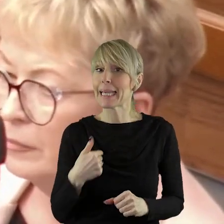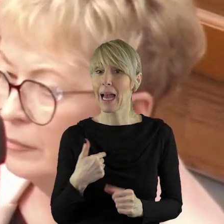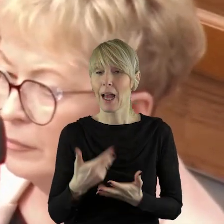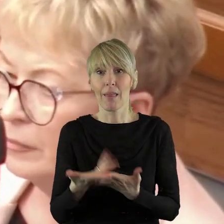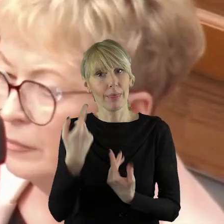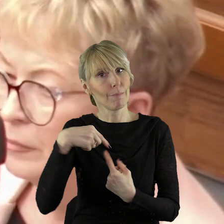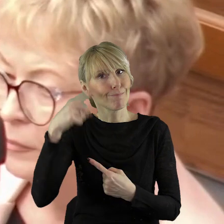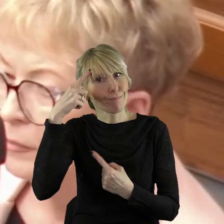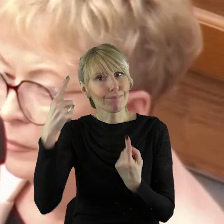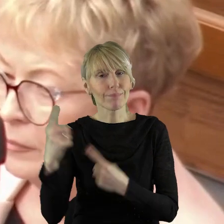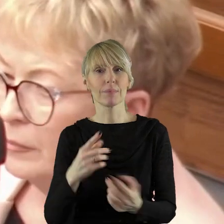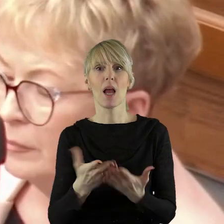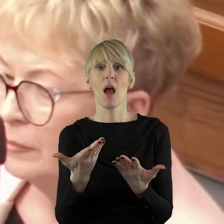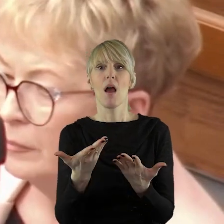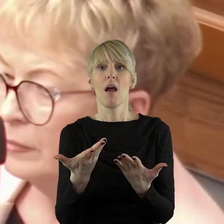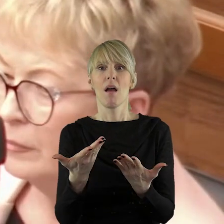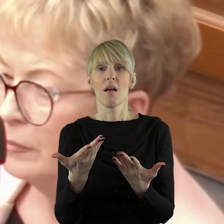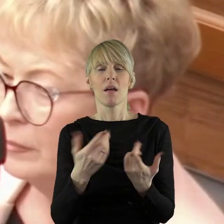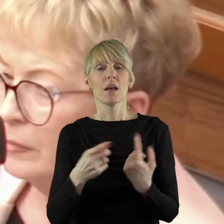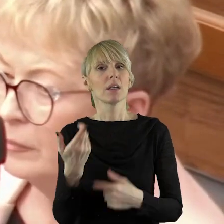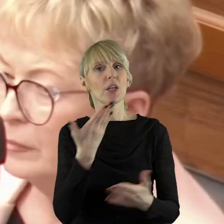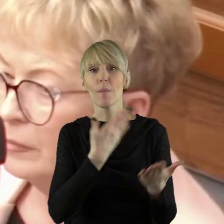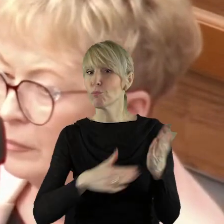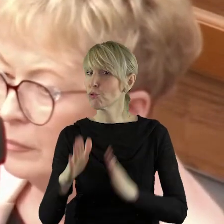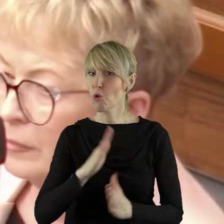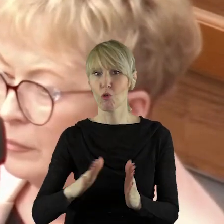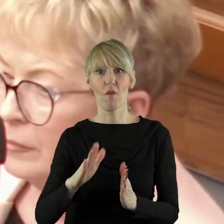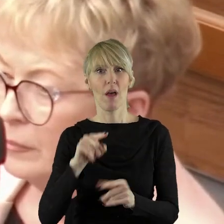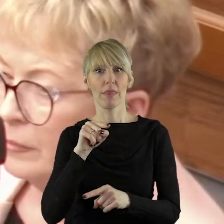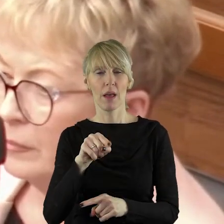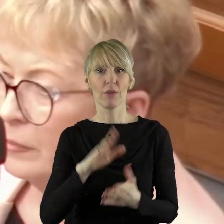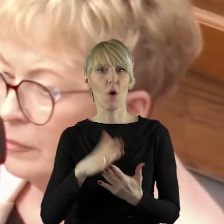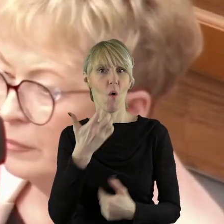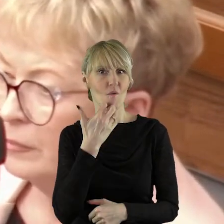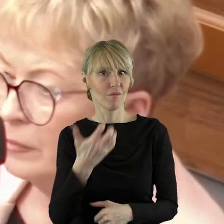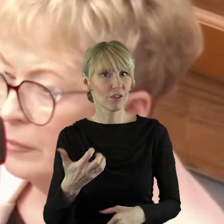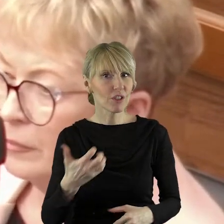aby takie nieprzygotowane stanowisko, nie przedyskutowane wcześniej,